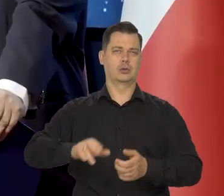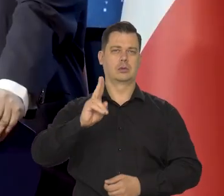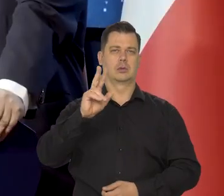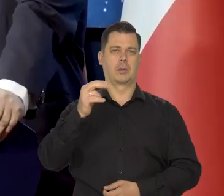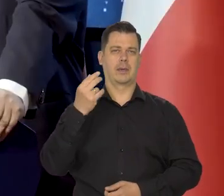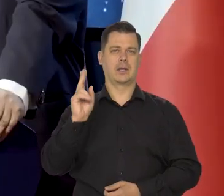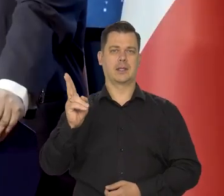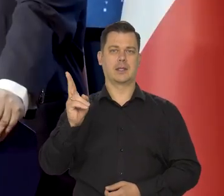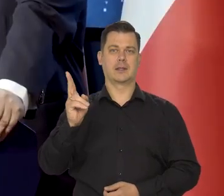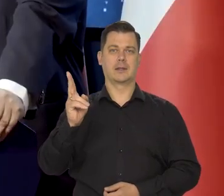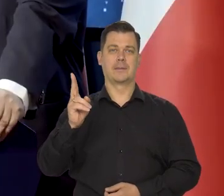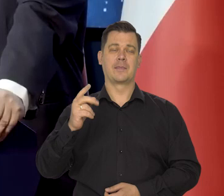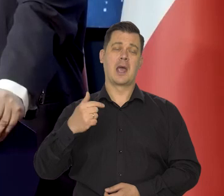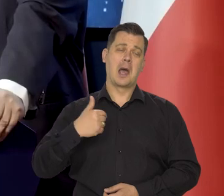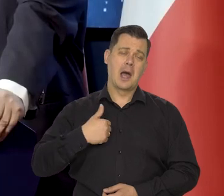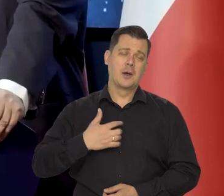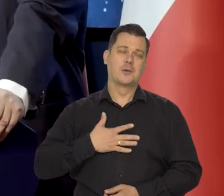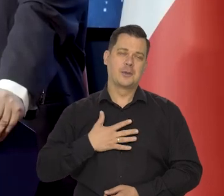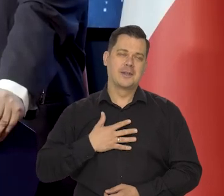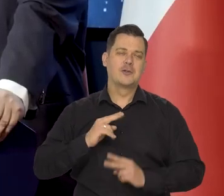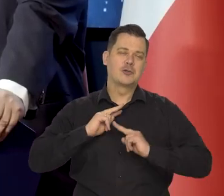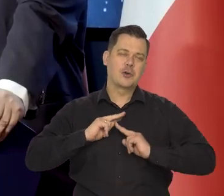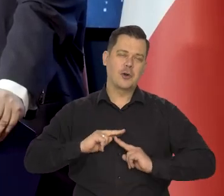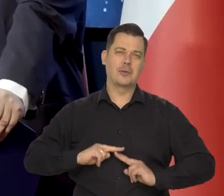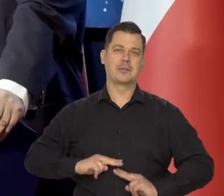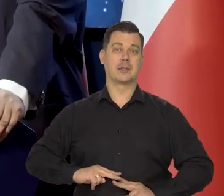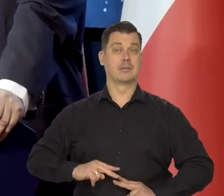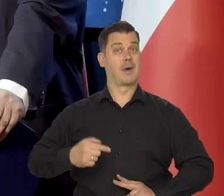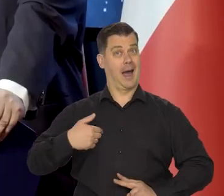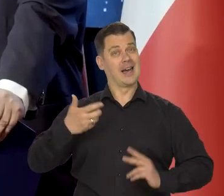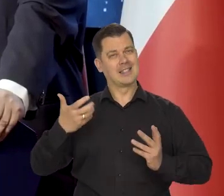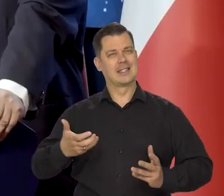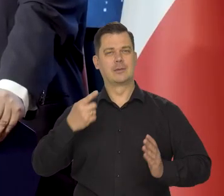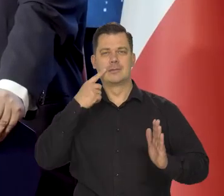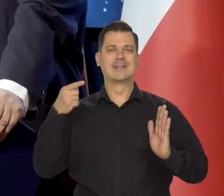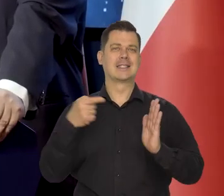a naszym skromnym czy też bardzo ambitnym zamiarem jest,